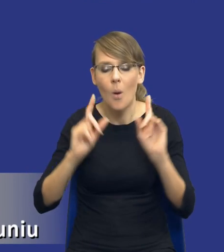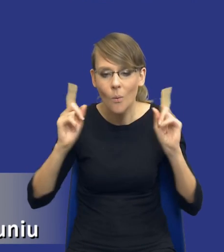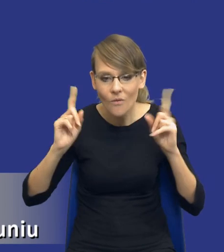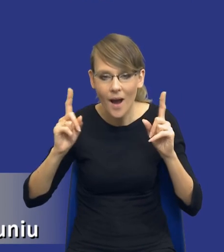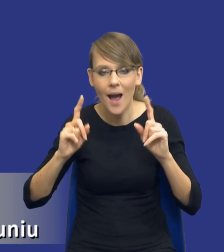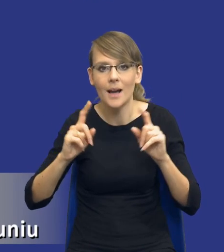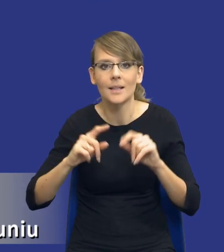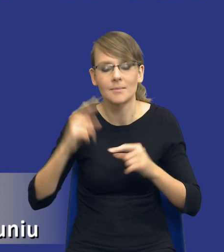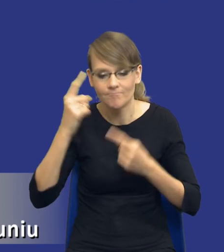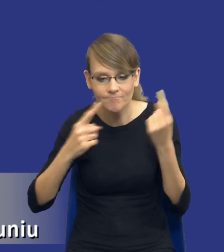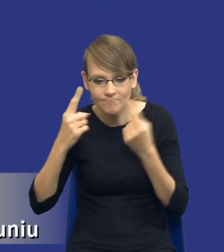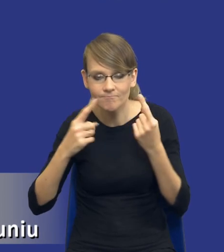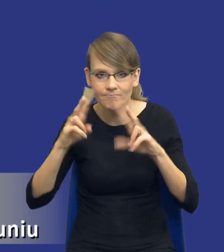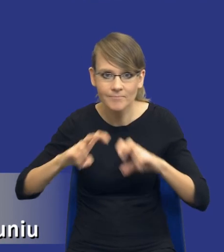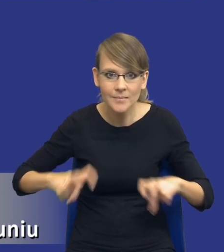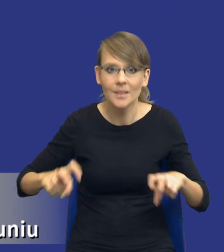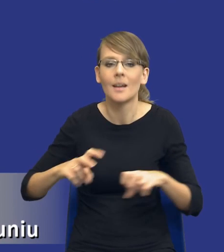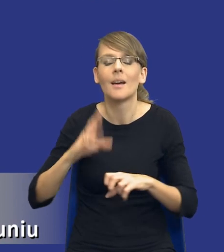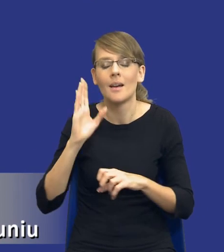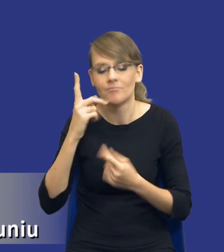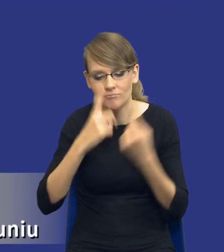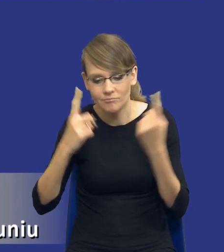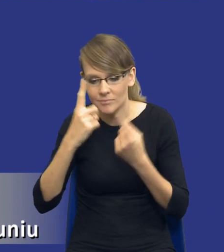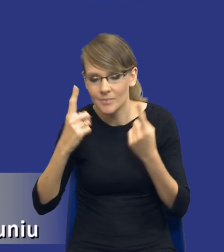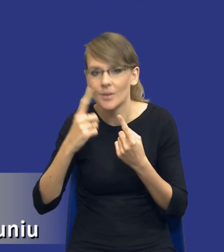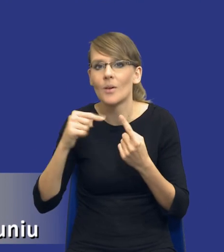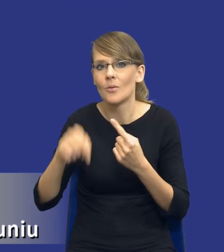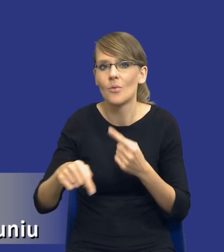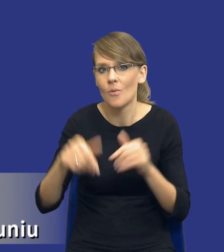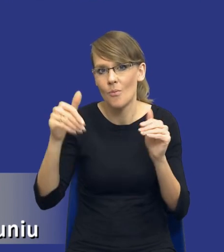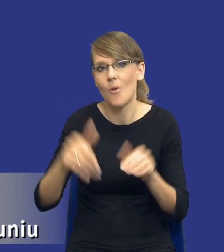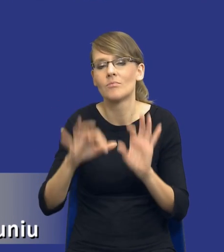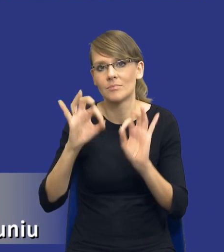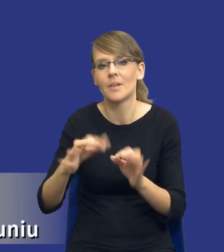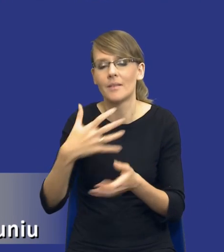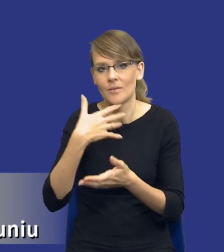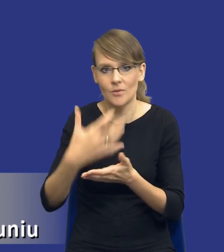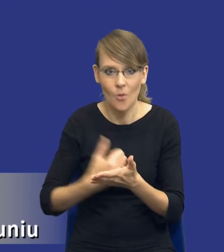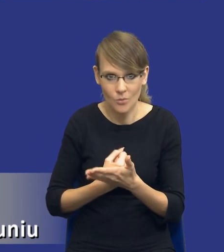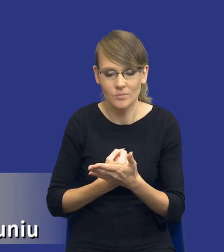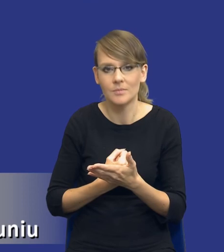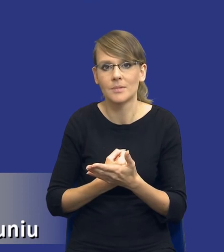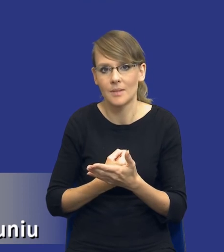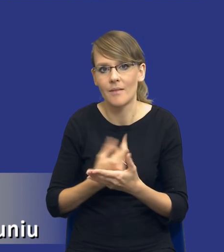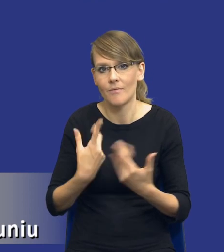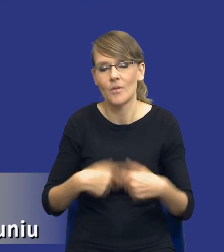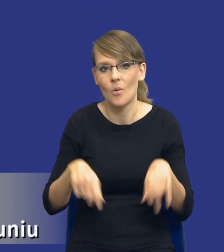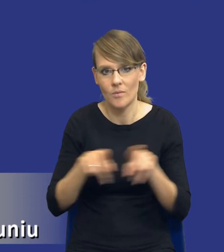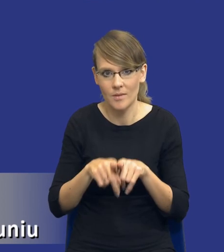tak, żeby rzeczywiście wnioski z niej płynące mogły zostać w sposób prawidłowy zaimplementowane czy też po prostu